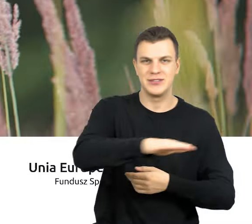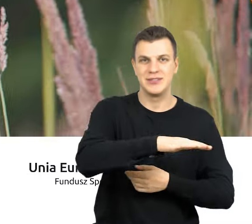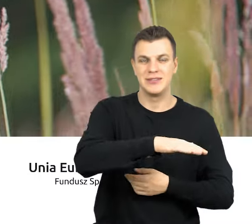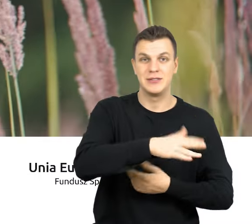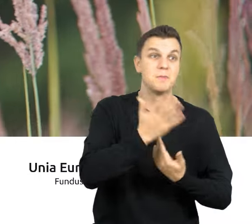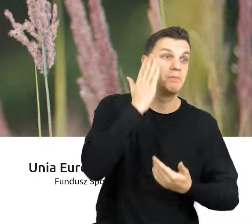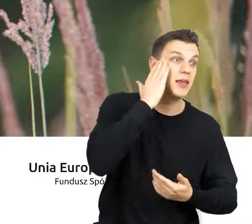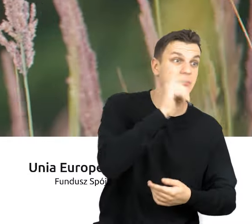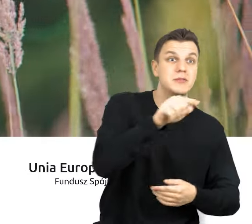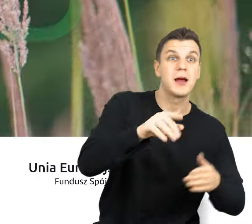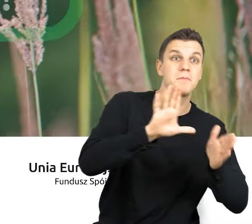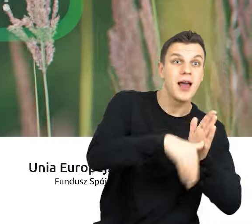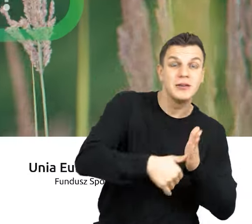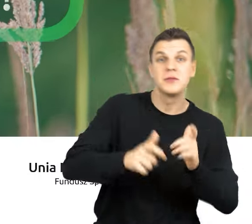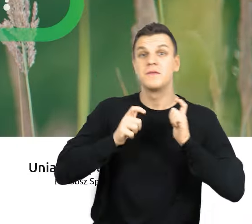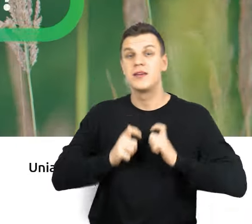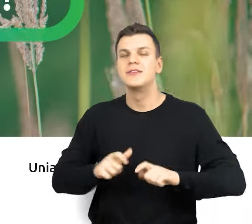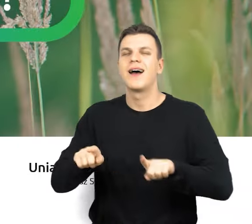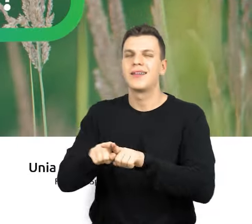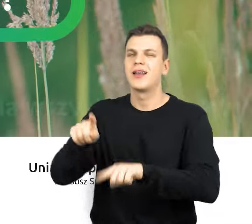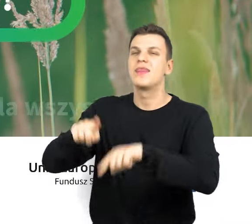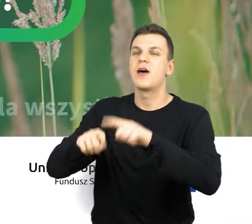Mieszkańcy miast, wsi, a także otaczająca nas przyroda.